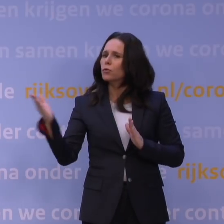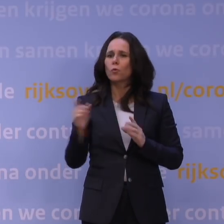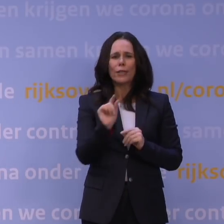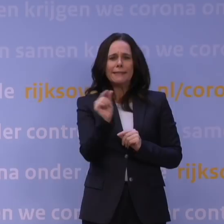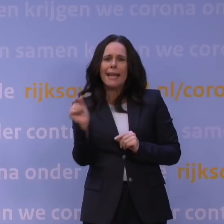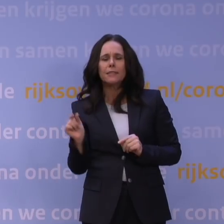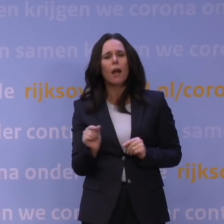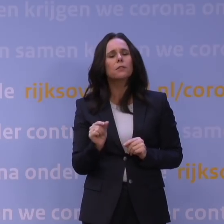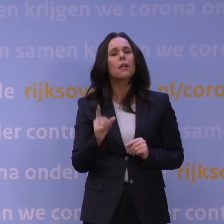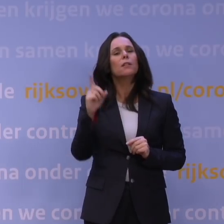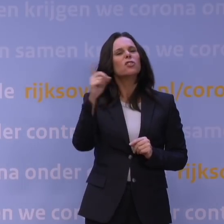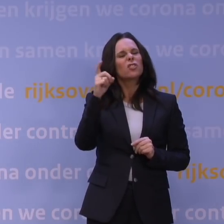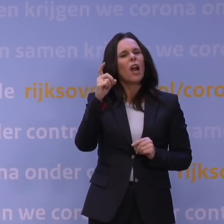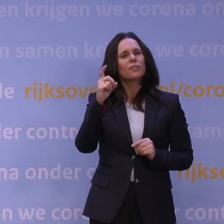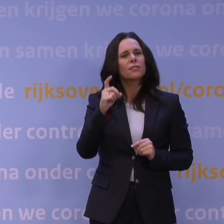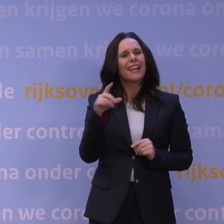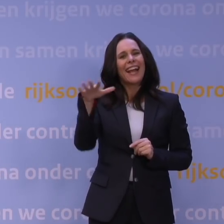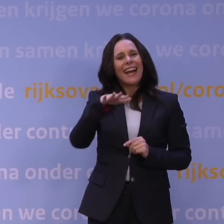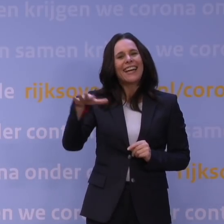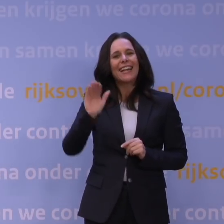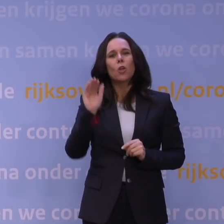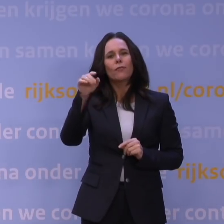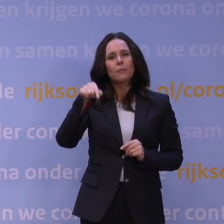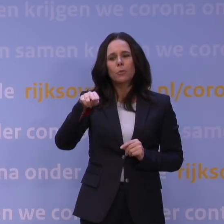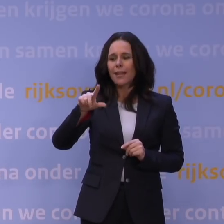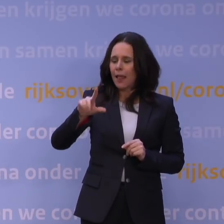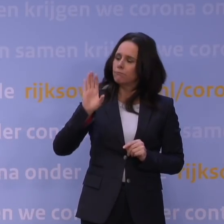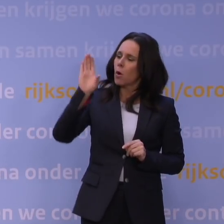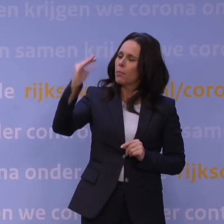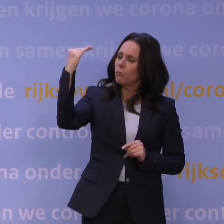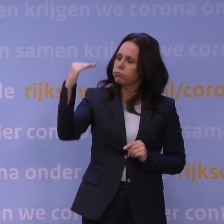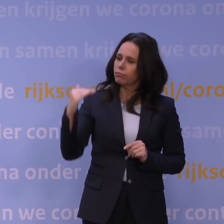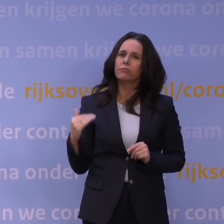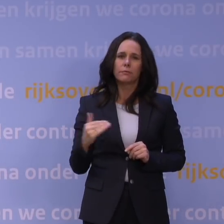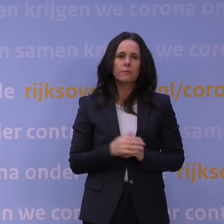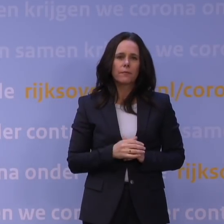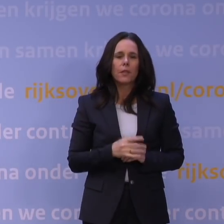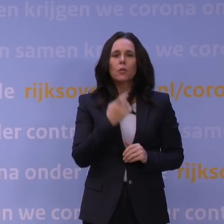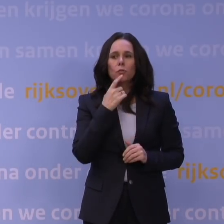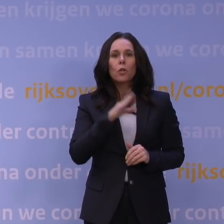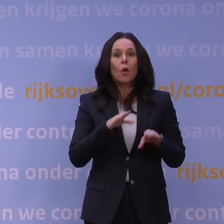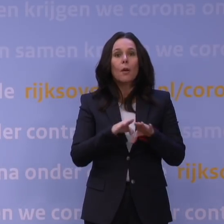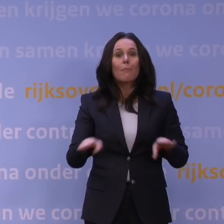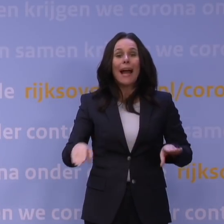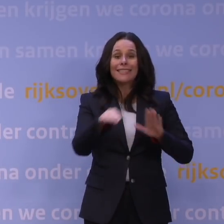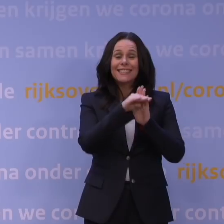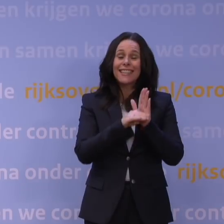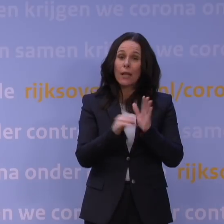Die staan zo meteen weer op rijksoverheid.nl. Natuurlijk blijven ook de basisregels heel belangrijk: handen wassen,